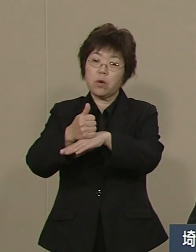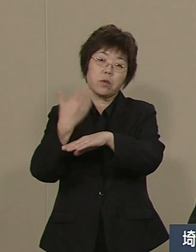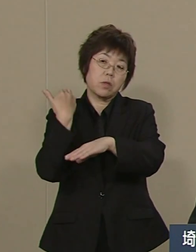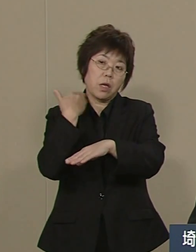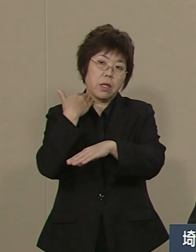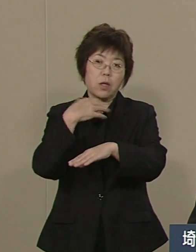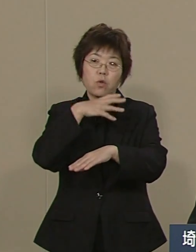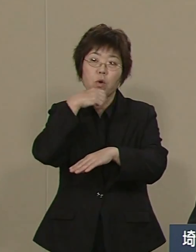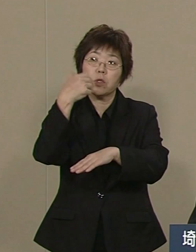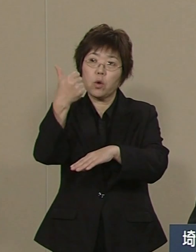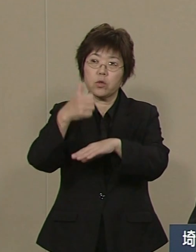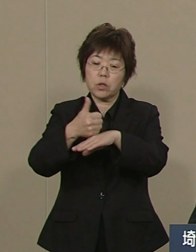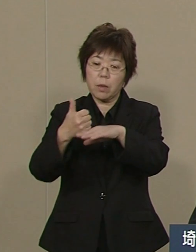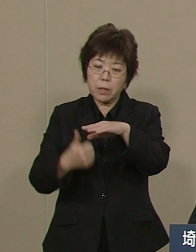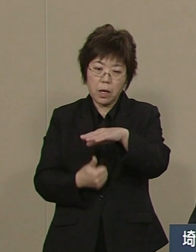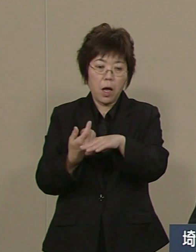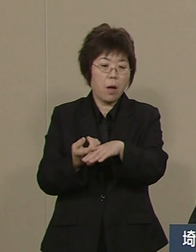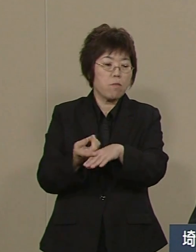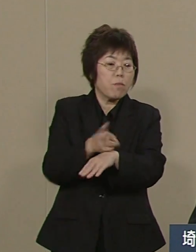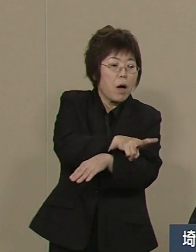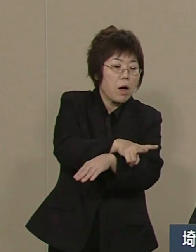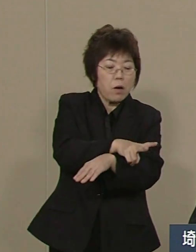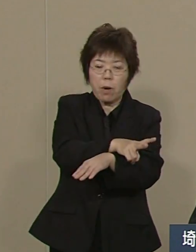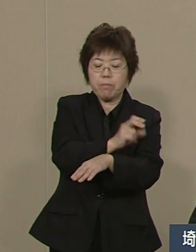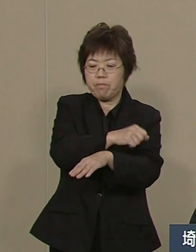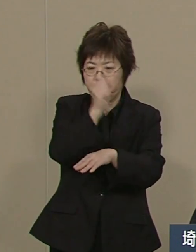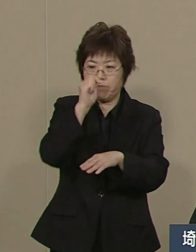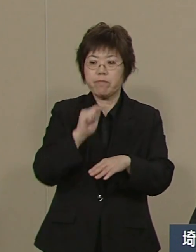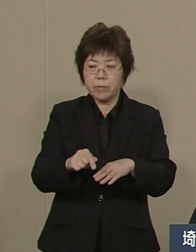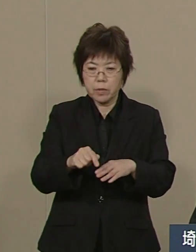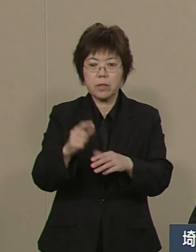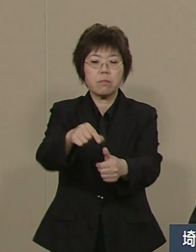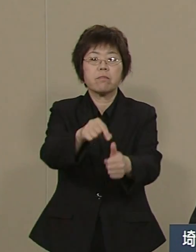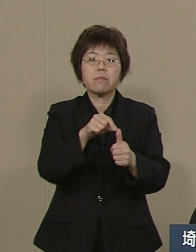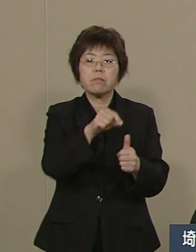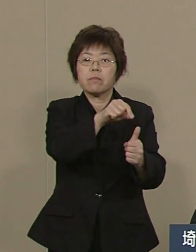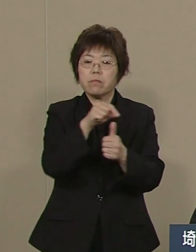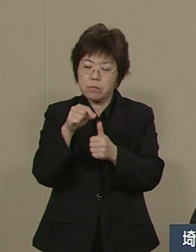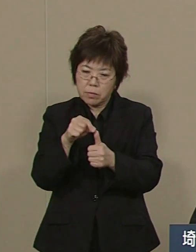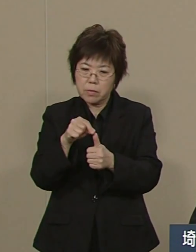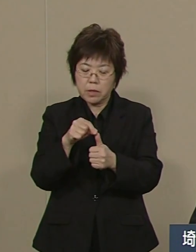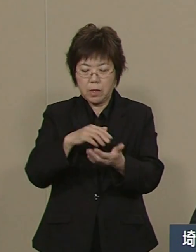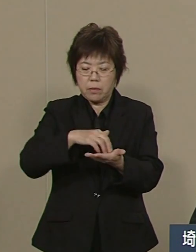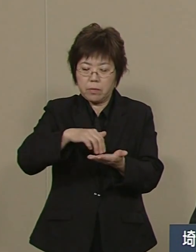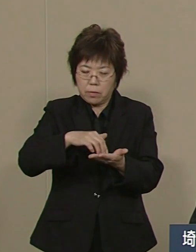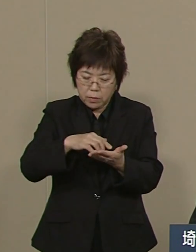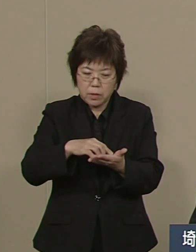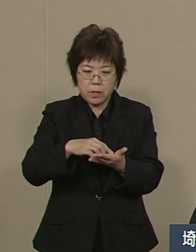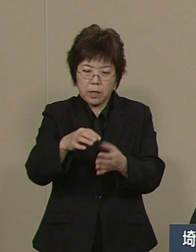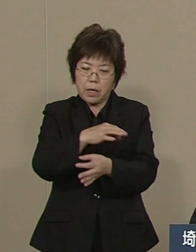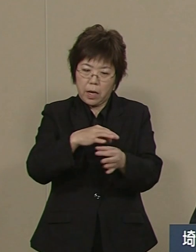県にぶら下がってる 各団体の長をかえました 例えば さいたまスーパーアリーナは